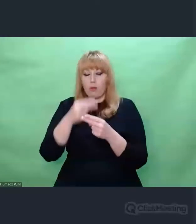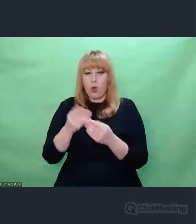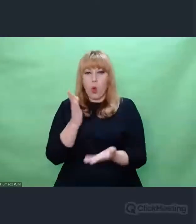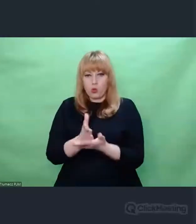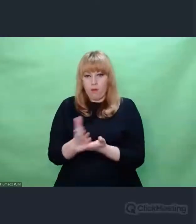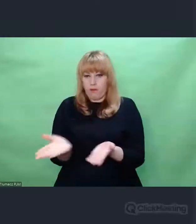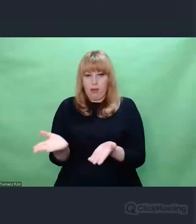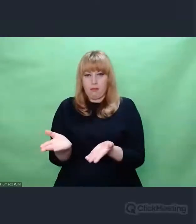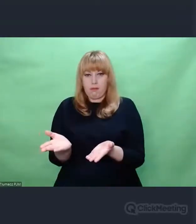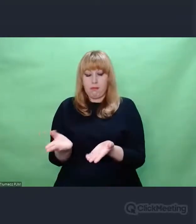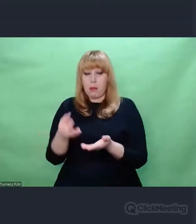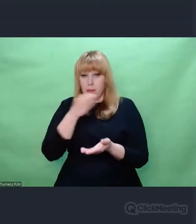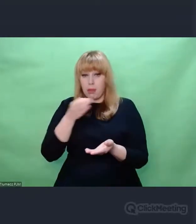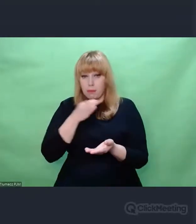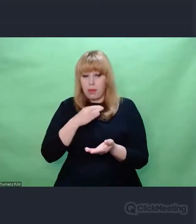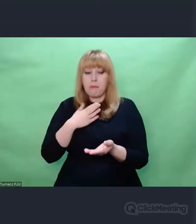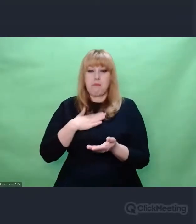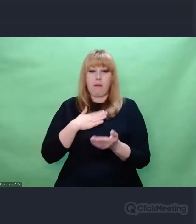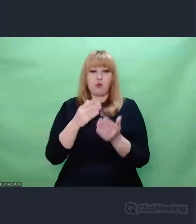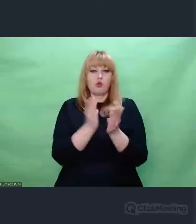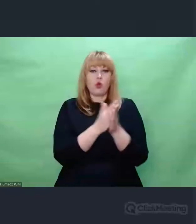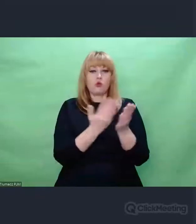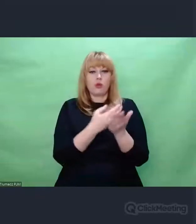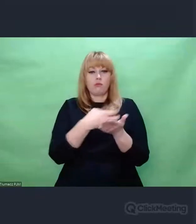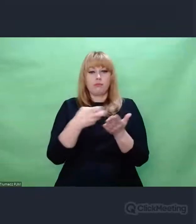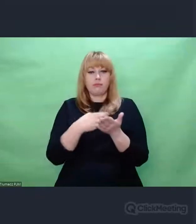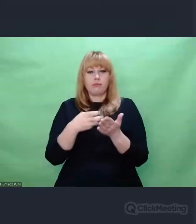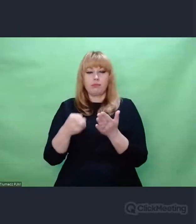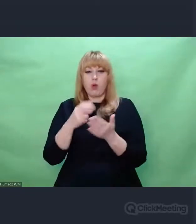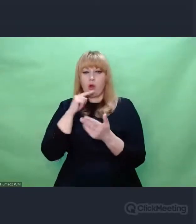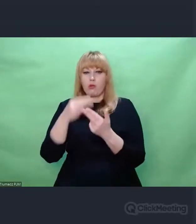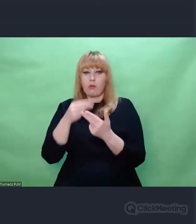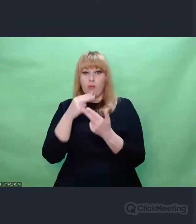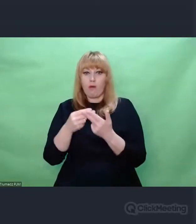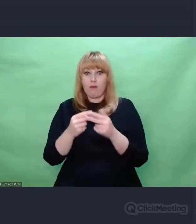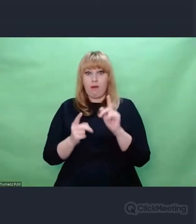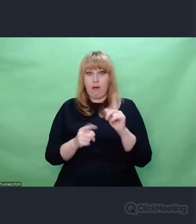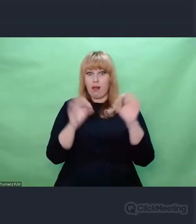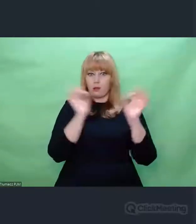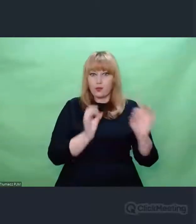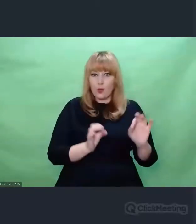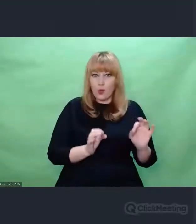stawia zupełnie nowe pytania i w ich świetle człowiek pozostaje czasem bezradny.